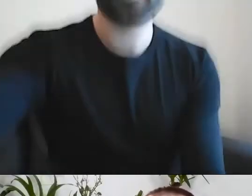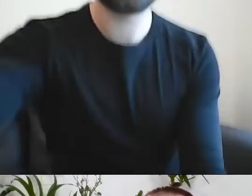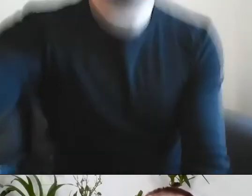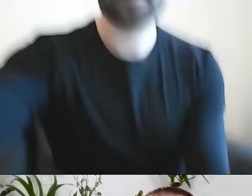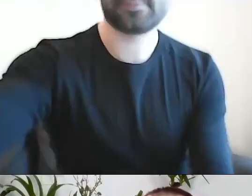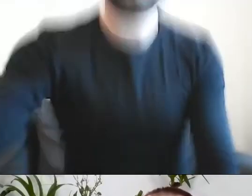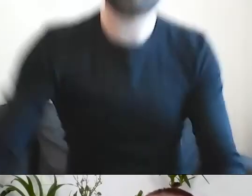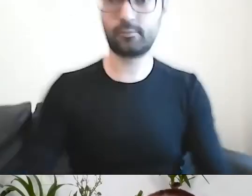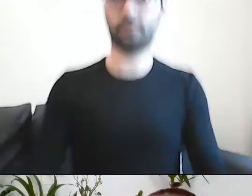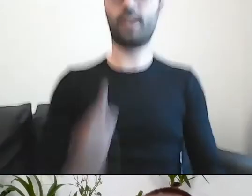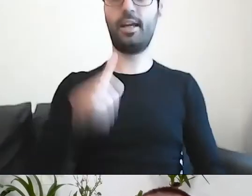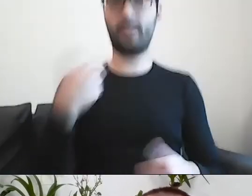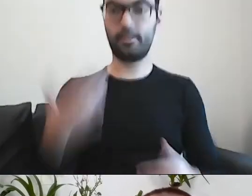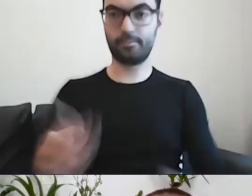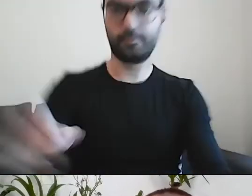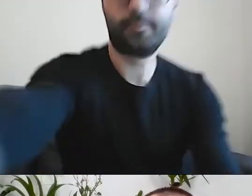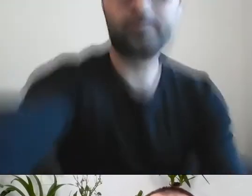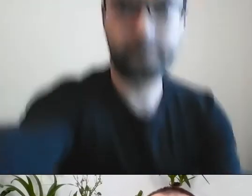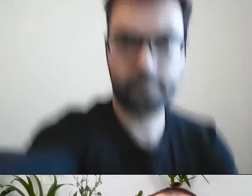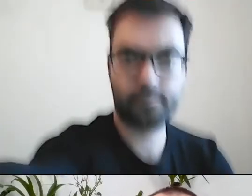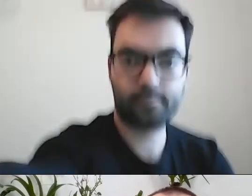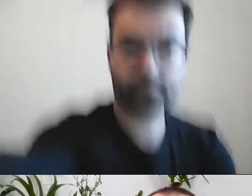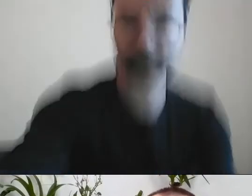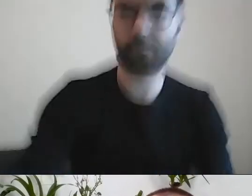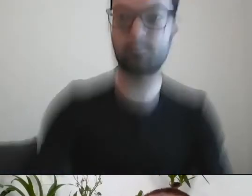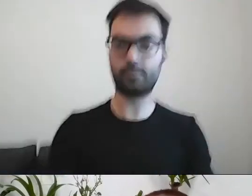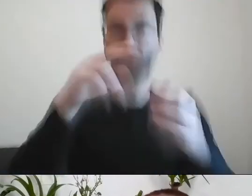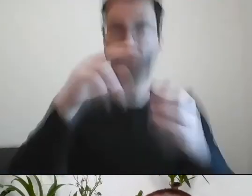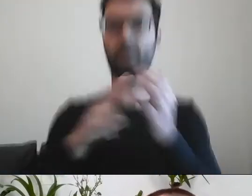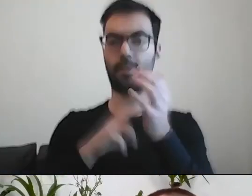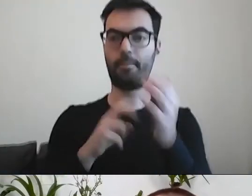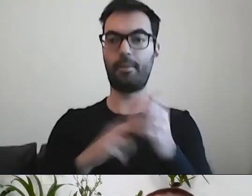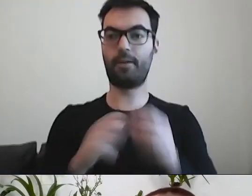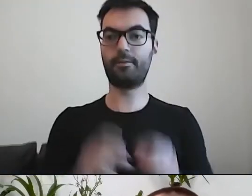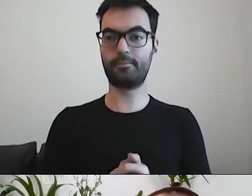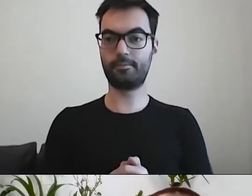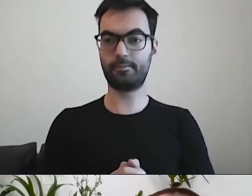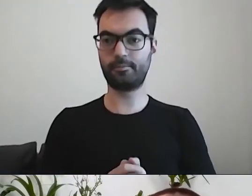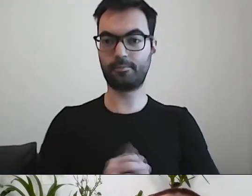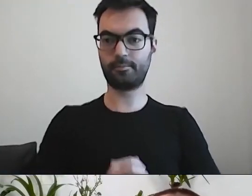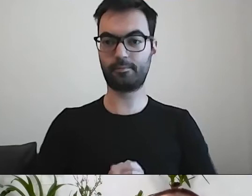Brakuje środka. PAWEŁ: To prawda. Brakuje konkretów. Ludzi interesują konkrety.